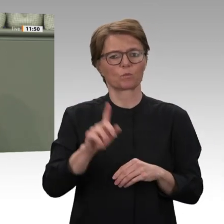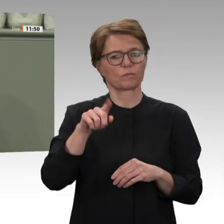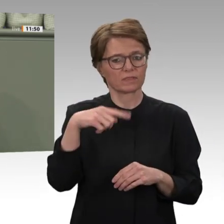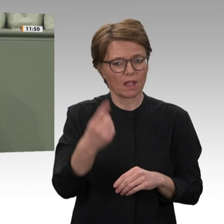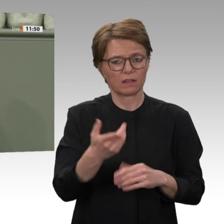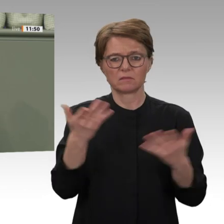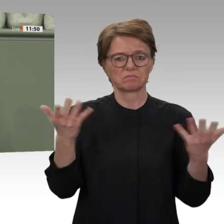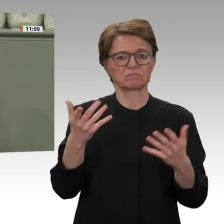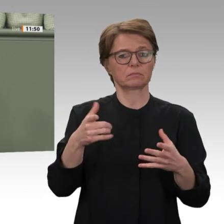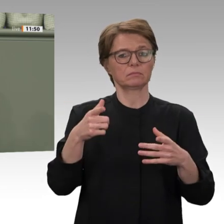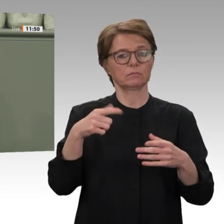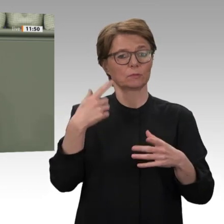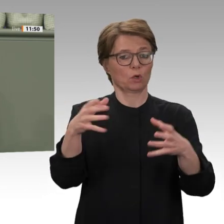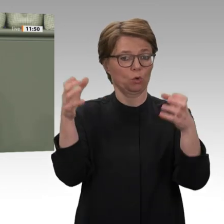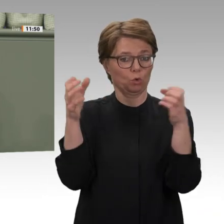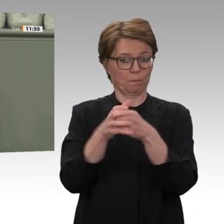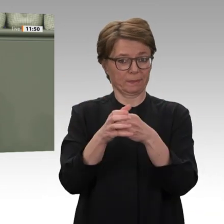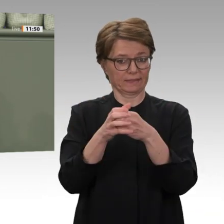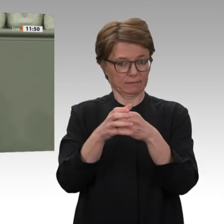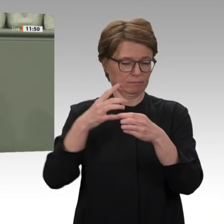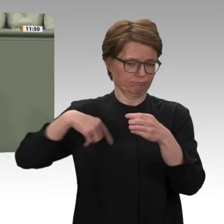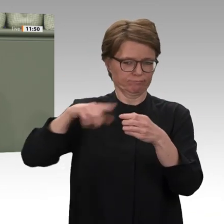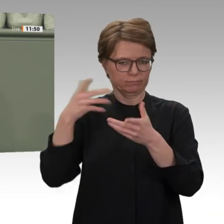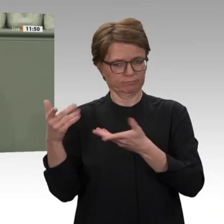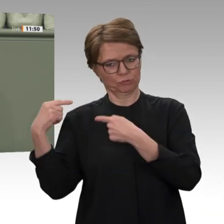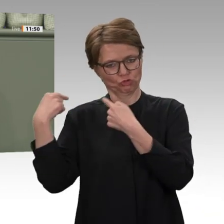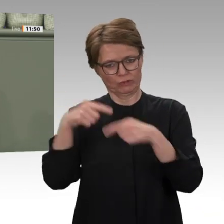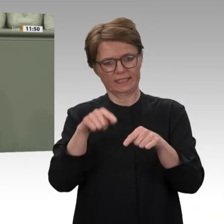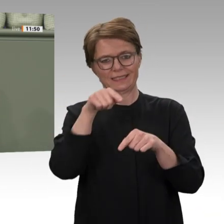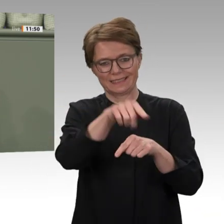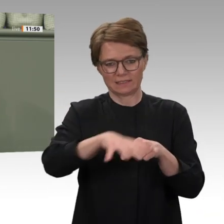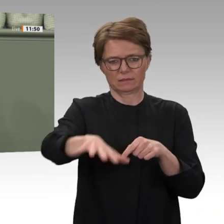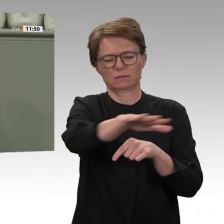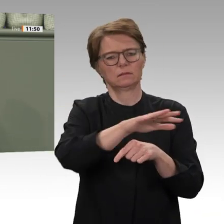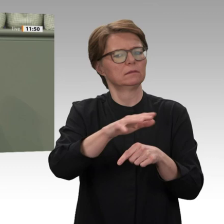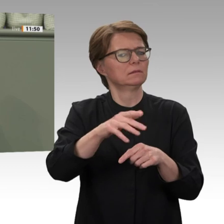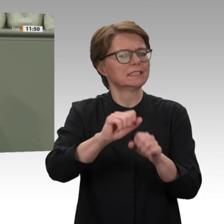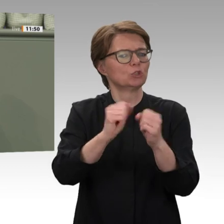Zeiten, und sie hat den Bürgerkrieg bis heute eben nicht beendet. Die Linke hat